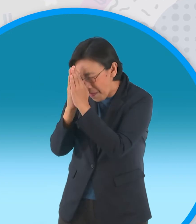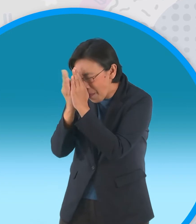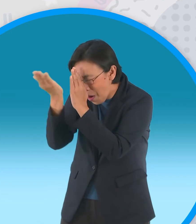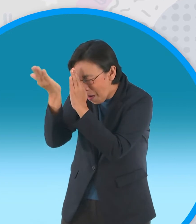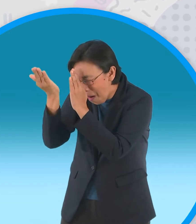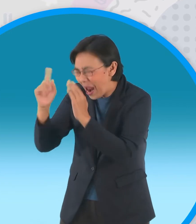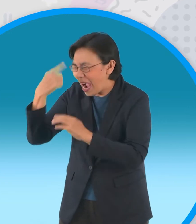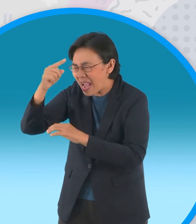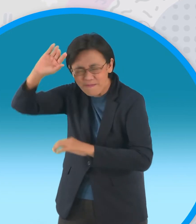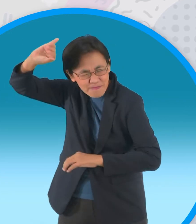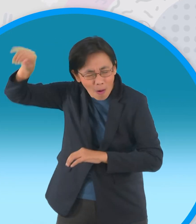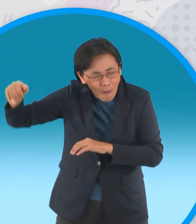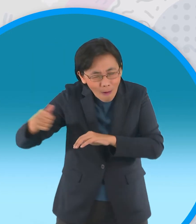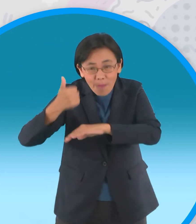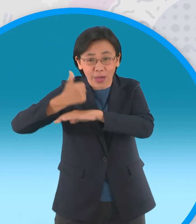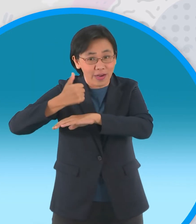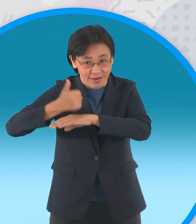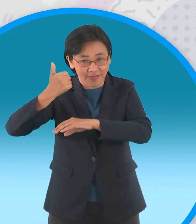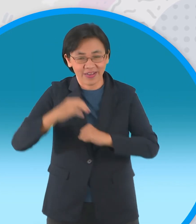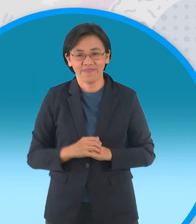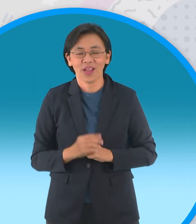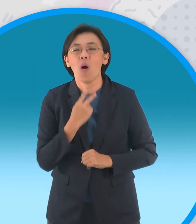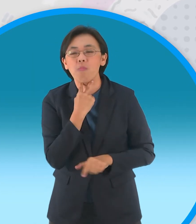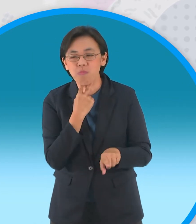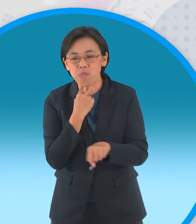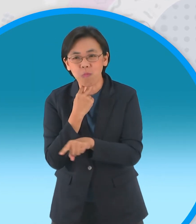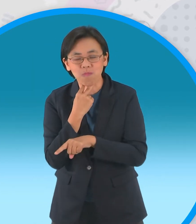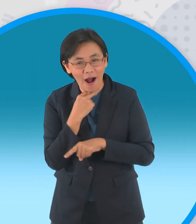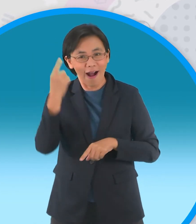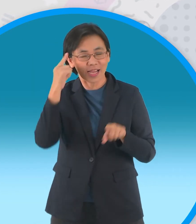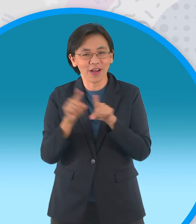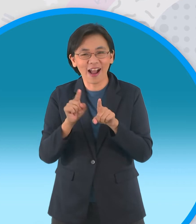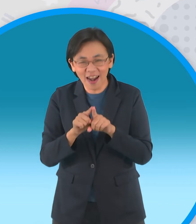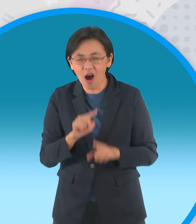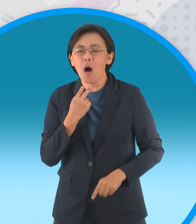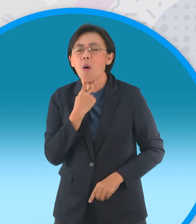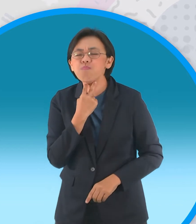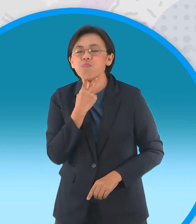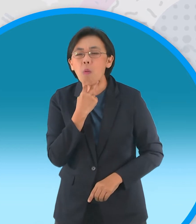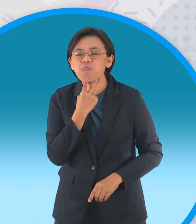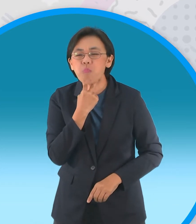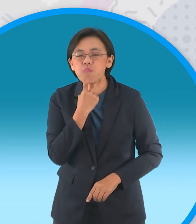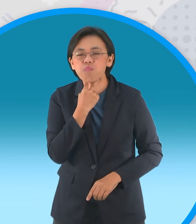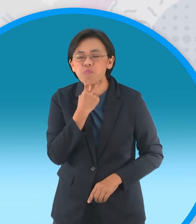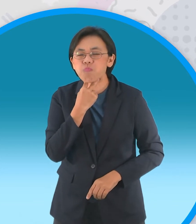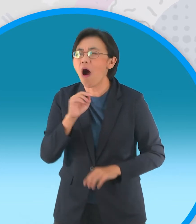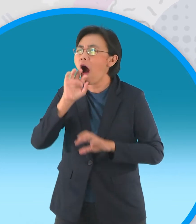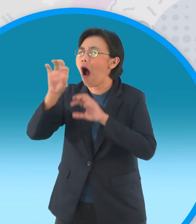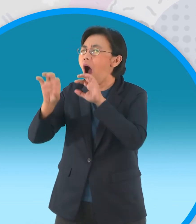ดีไหมฝูงกบต่างเห็นดีด้วยช่วยกันประสาน เสียงร้องเซ็งแซ่จนดังไปถึงสวรรค์